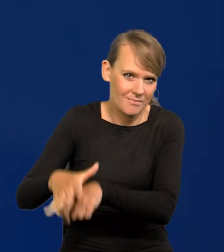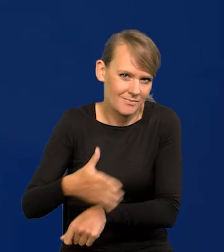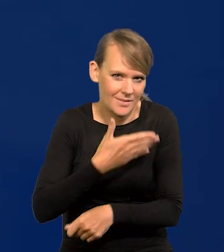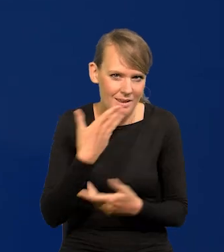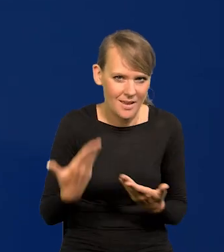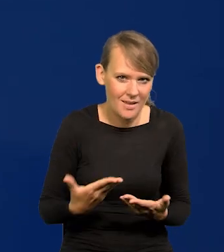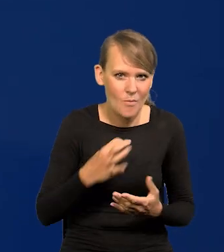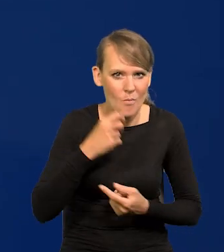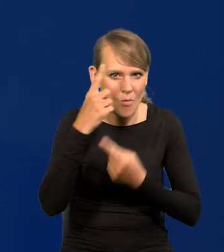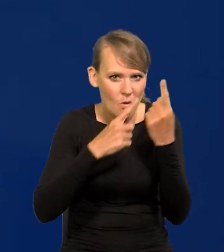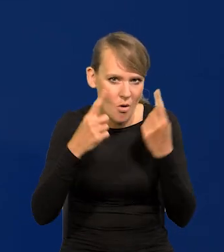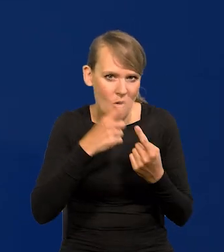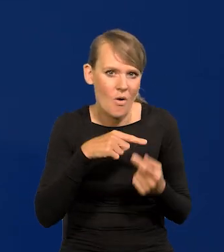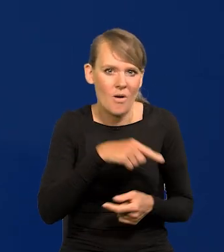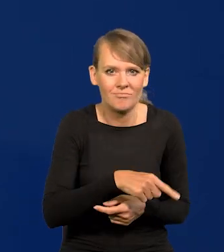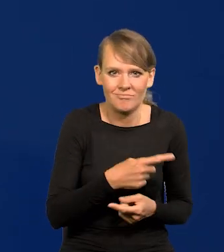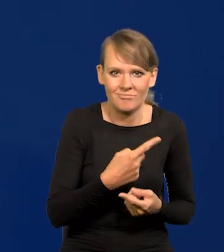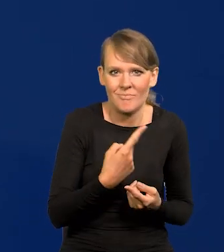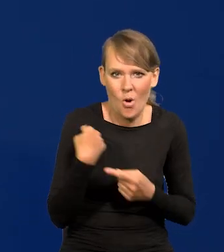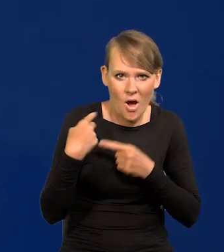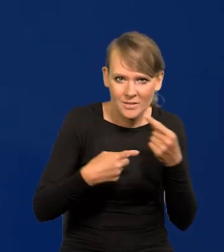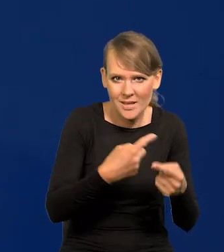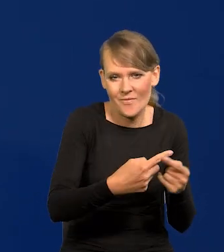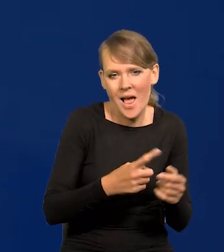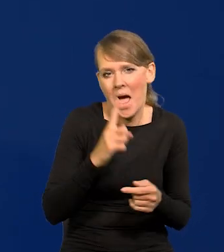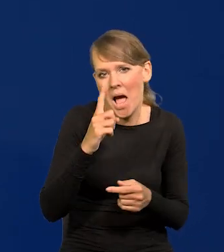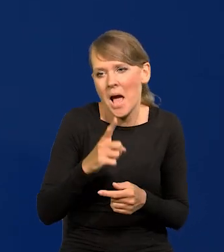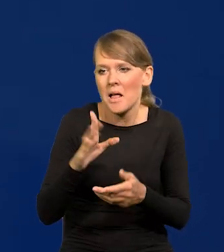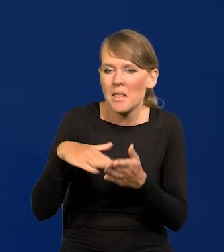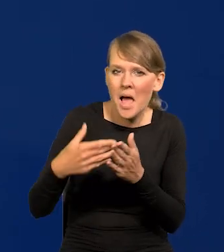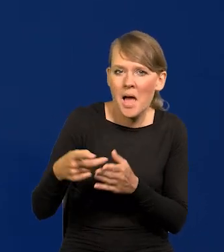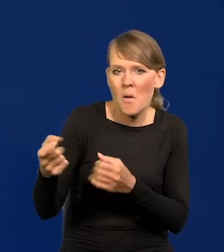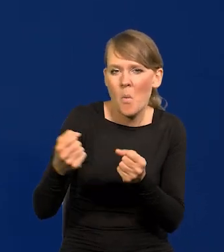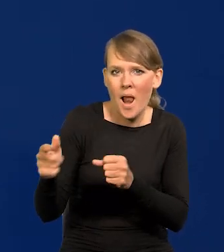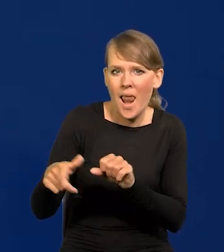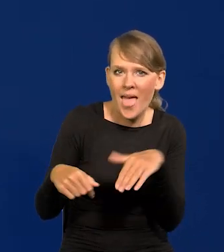Ja mam konserwatywne, ale całkiem dobrze mi się współpracuje ze skrajnie lewicowymi.